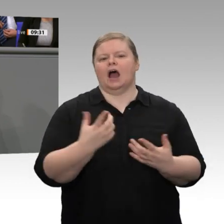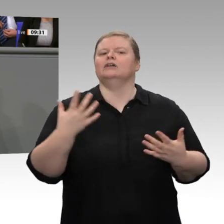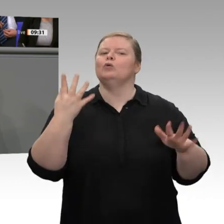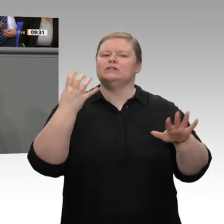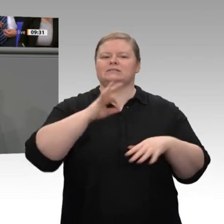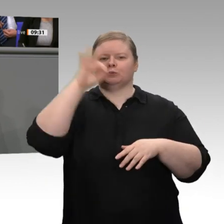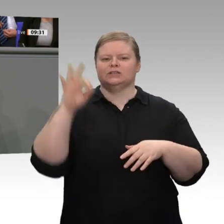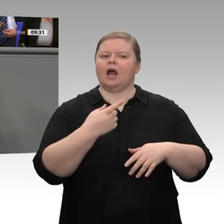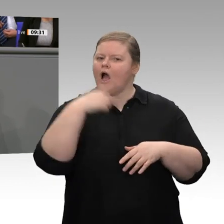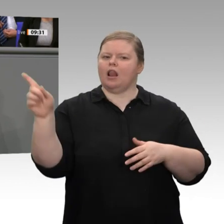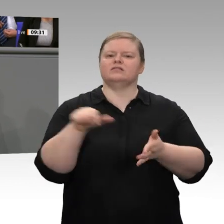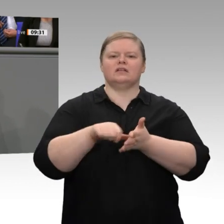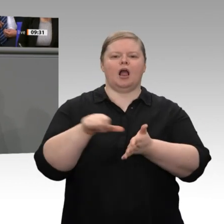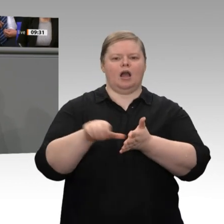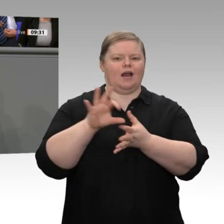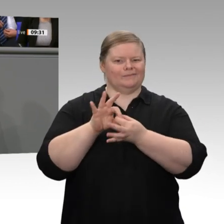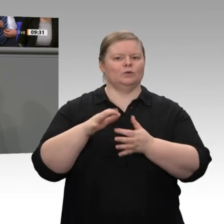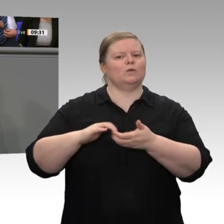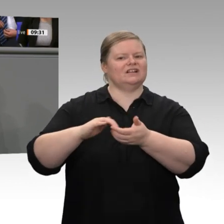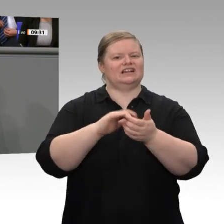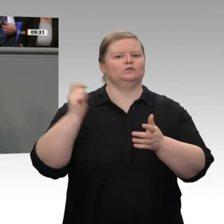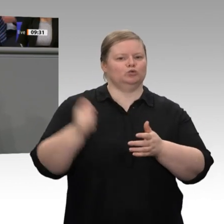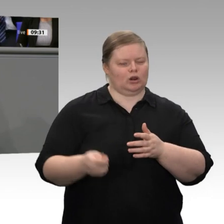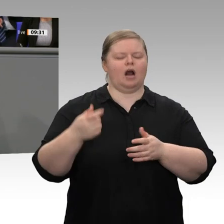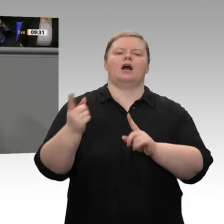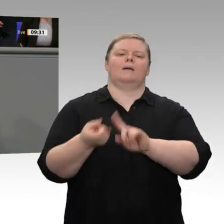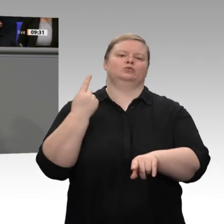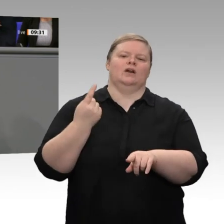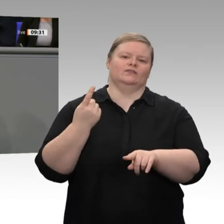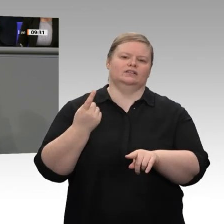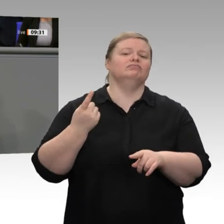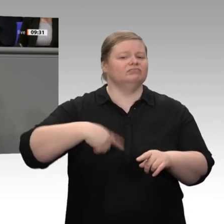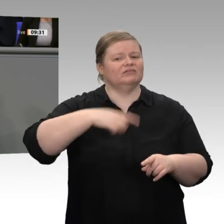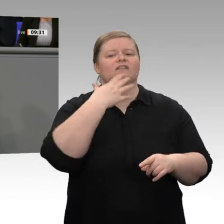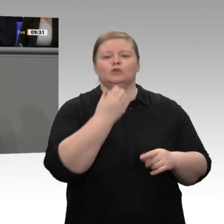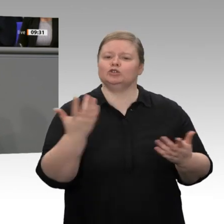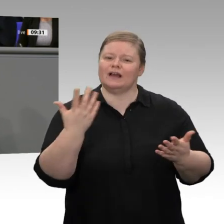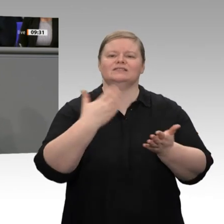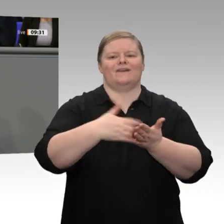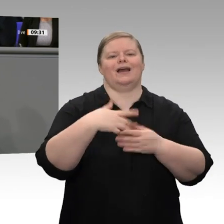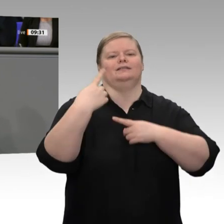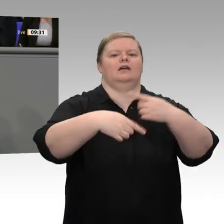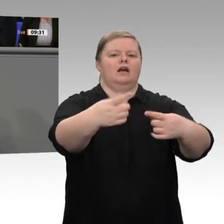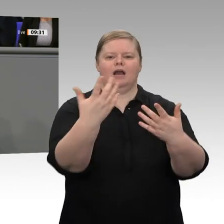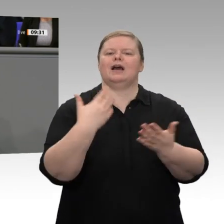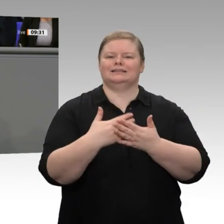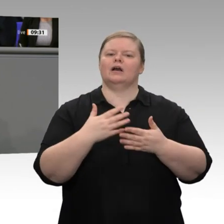Solis keine Frage der Finanzen, sondern eine Frage der Glaubwürdigkeit. Deswegen halten wir an diesem Punkt fest.